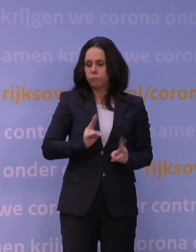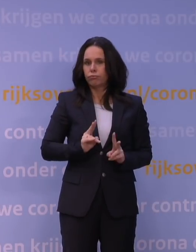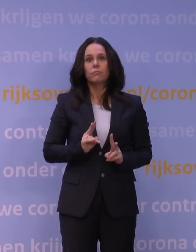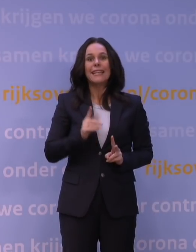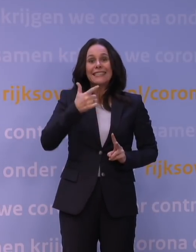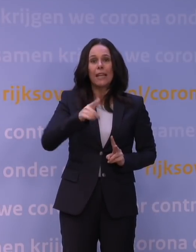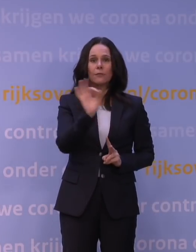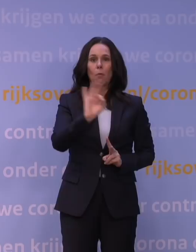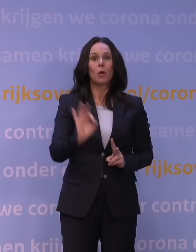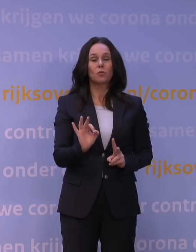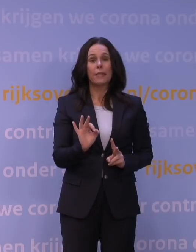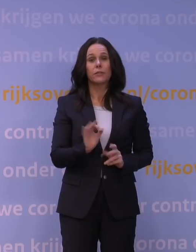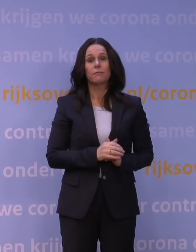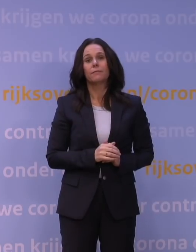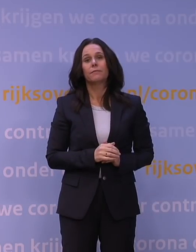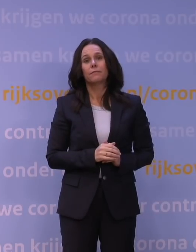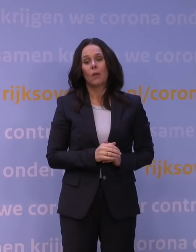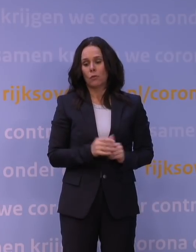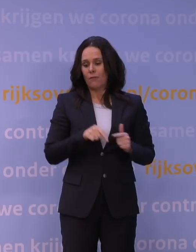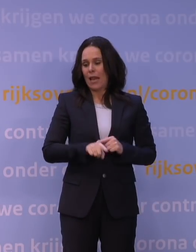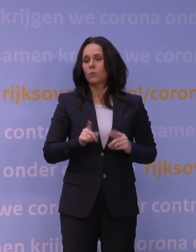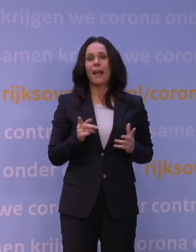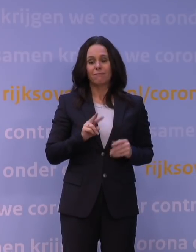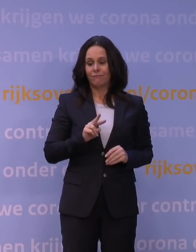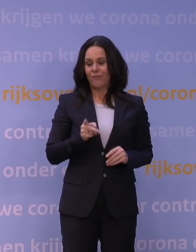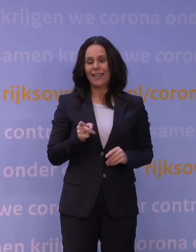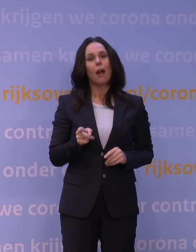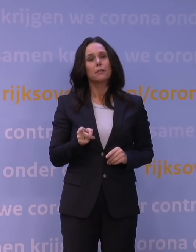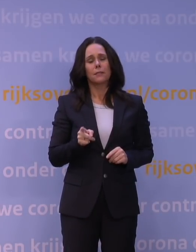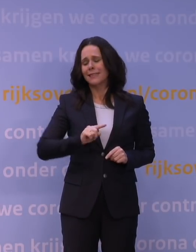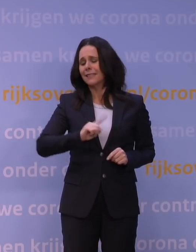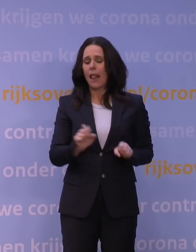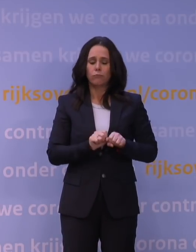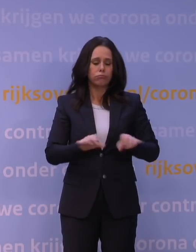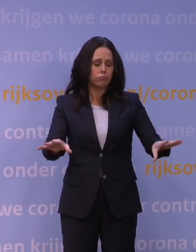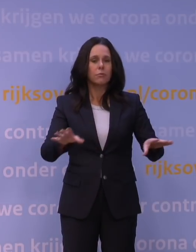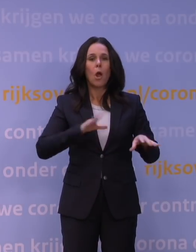Dus we gaan ervan uit dat die omikron- variant zich snel zal verspreiden, ook in Nederland.